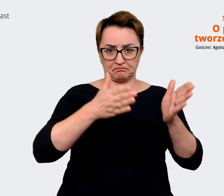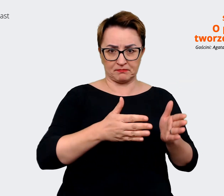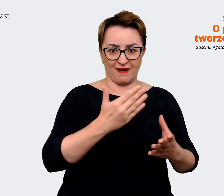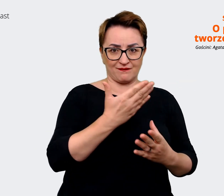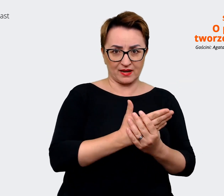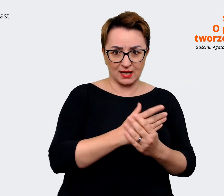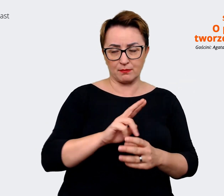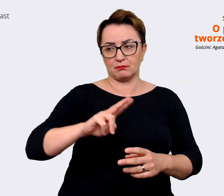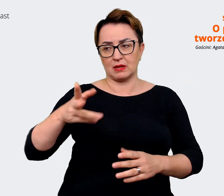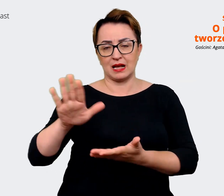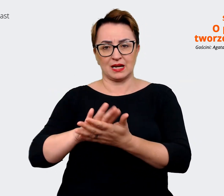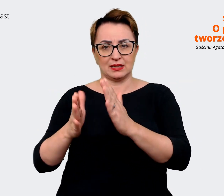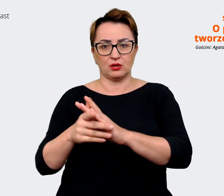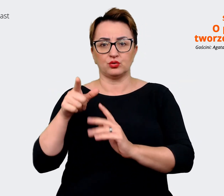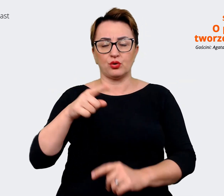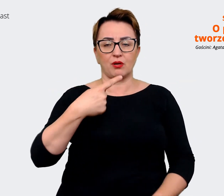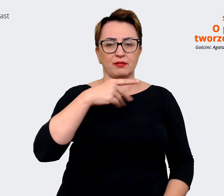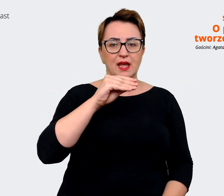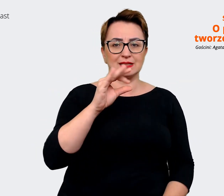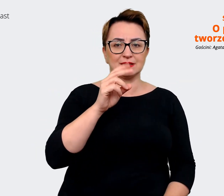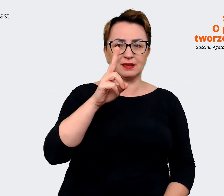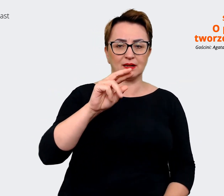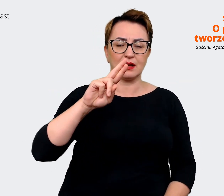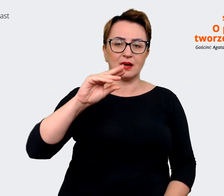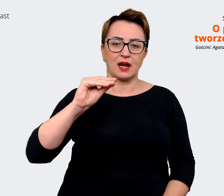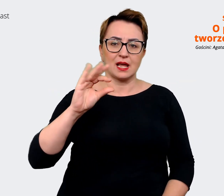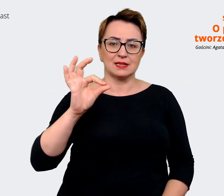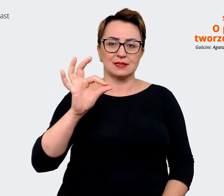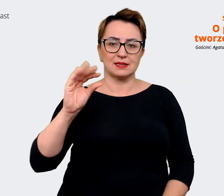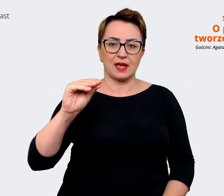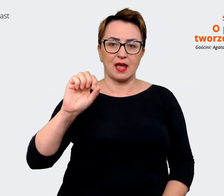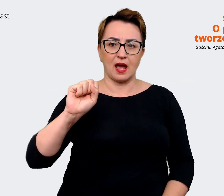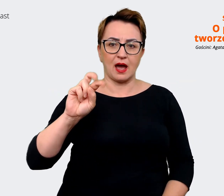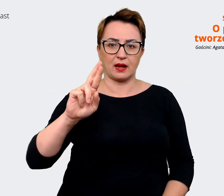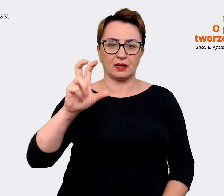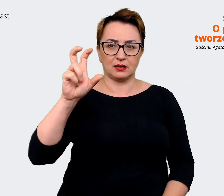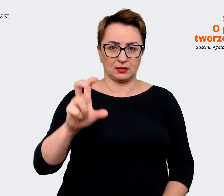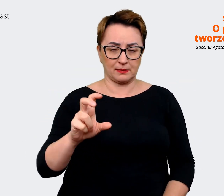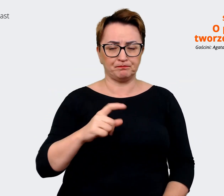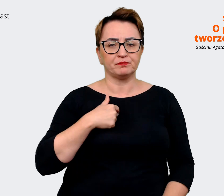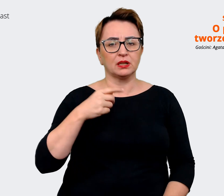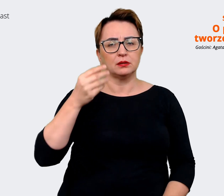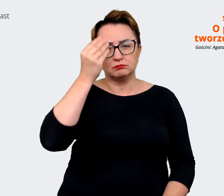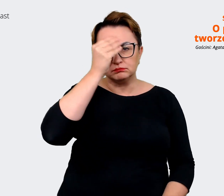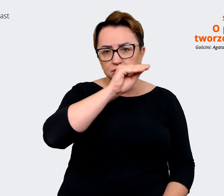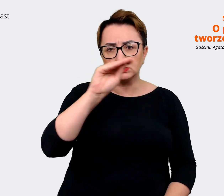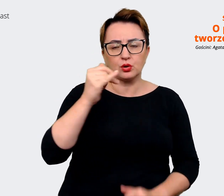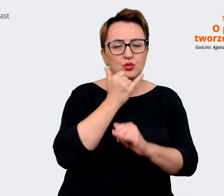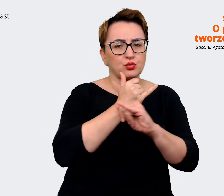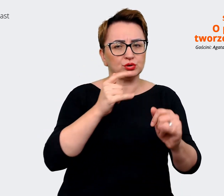przejrzeć sobie komunikaty innych firm czy ich strony, czy ogłoszenia, czy w różny sposób,